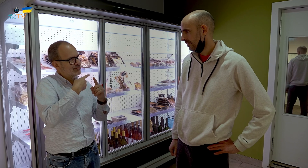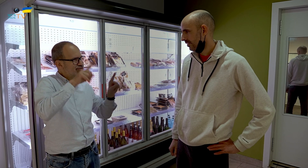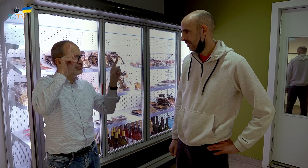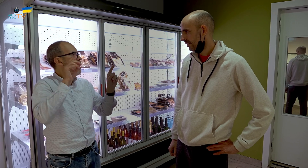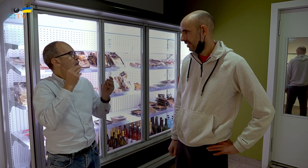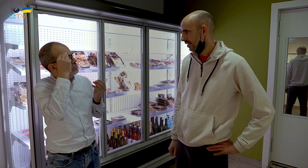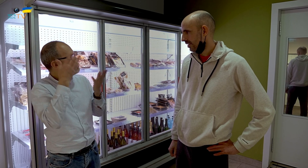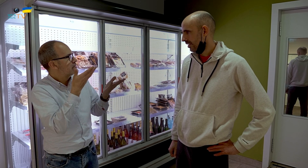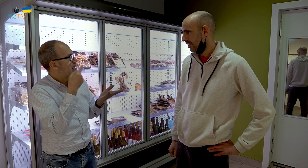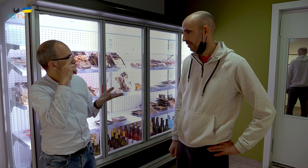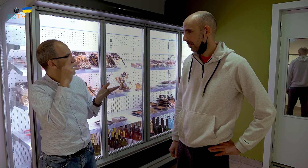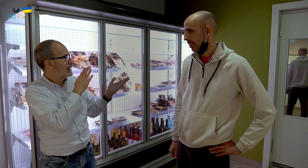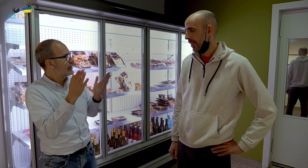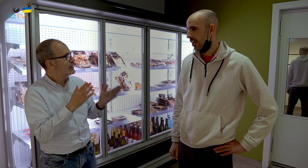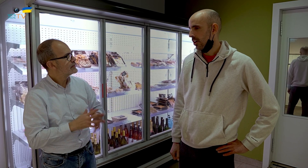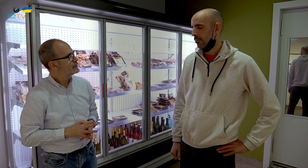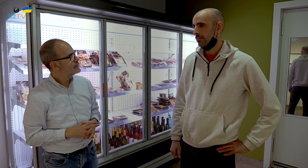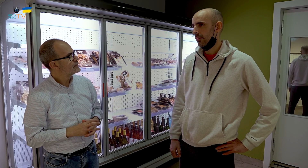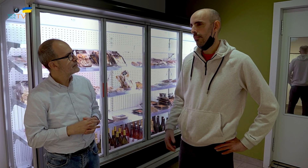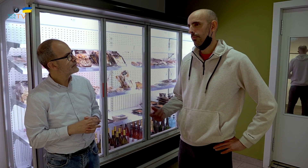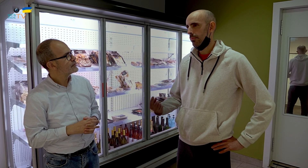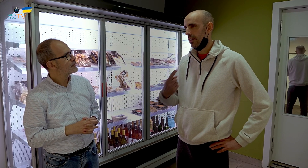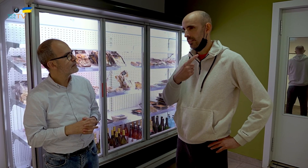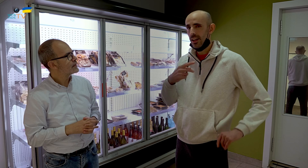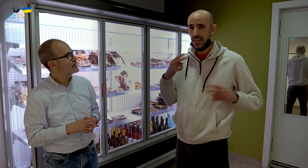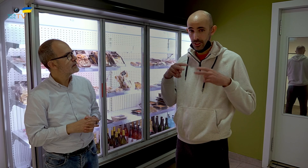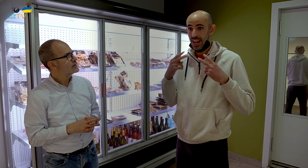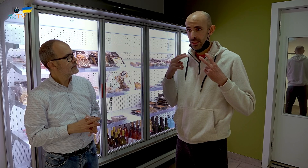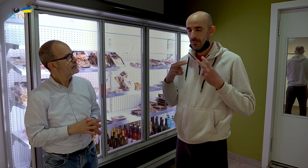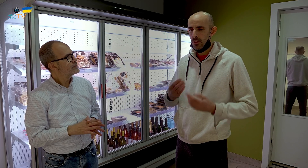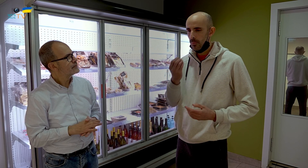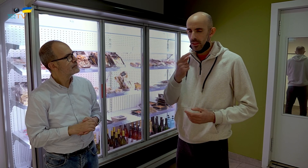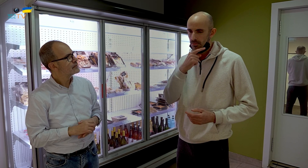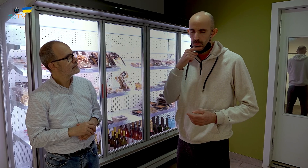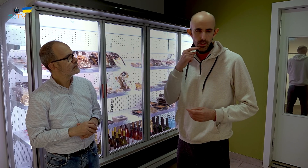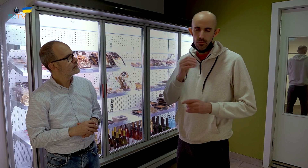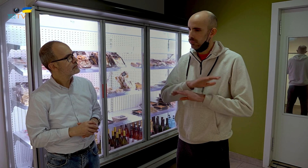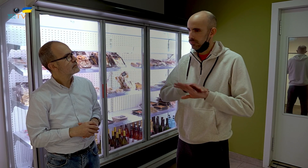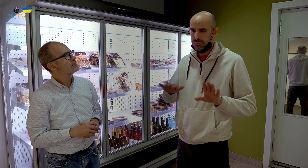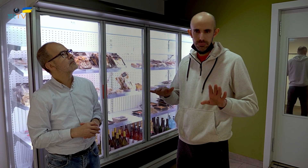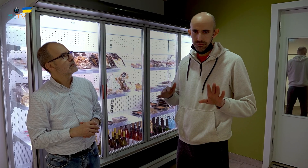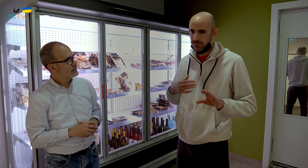¿Cuál es tu experiencia? En el restaurante la comida era deliciosa.